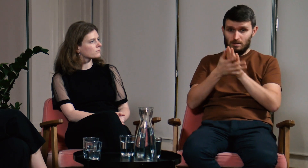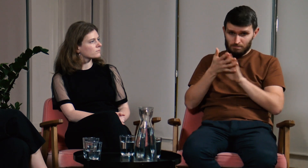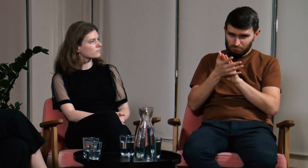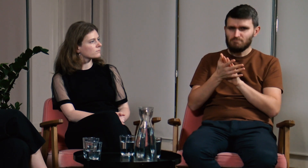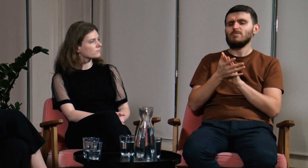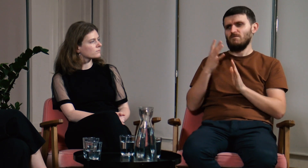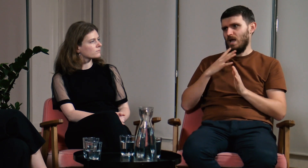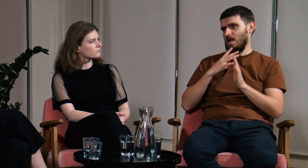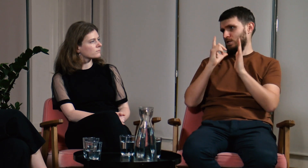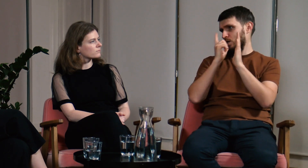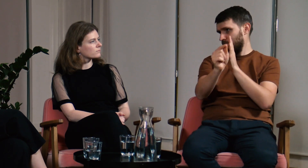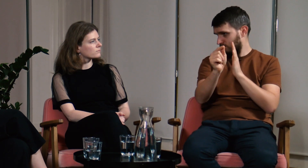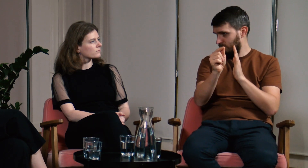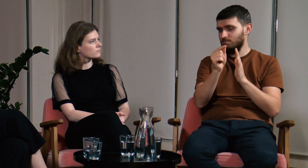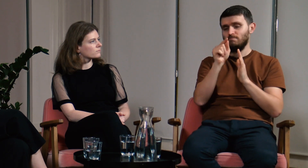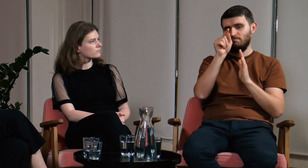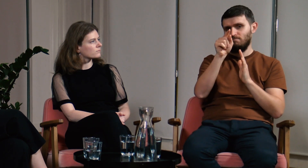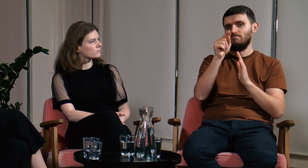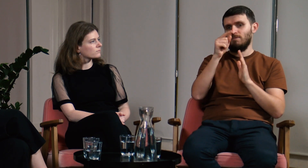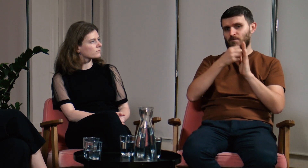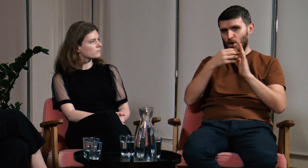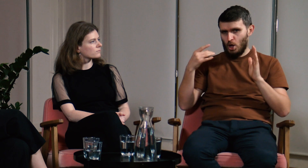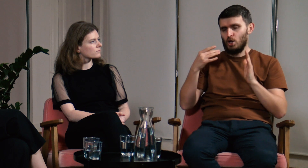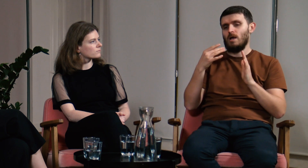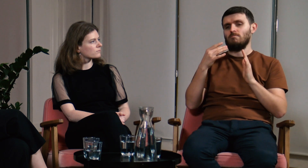warto aby poszli oni na studia FPJM.